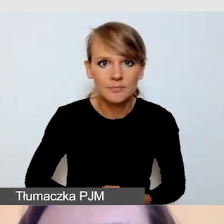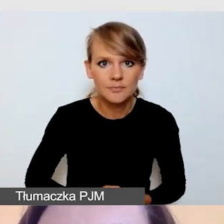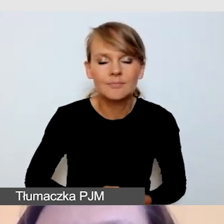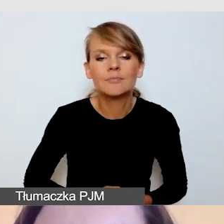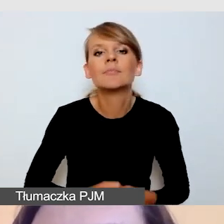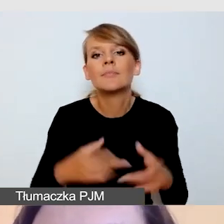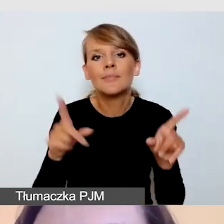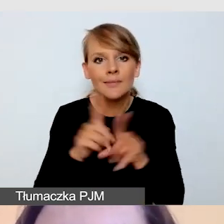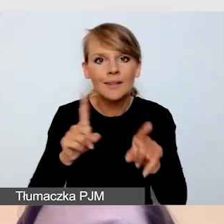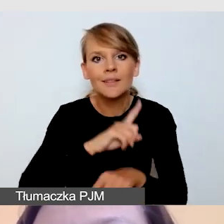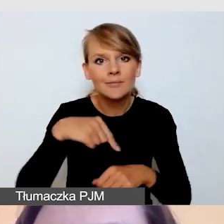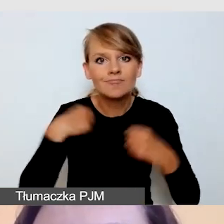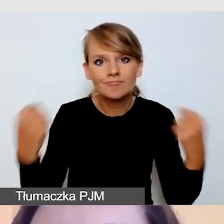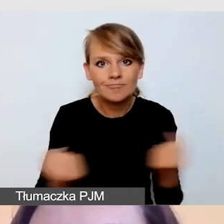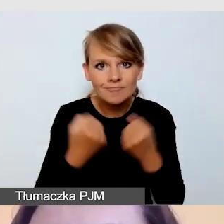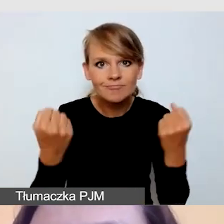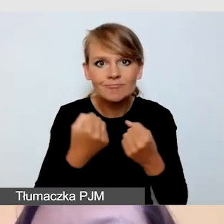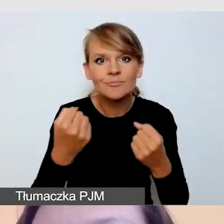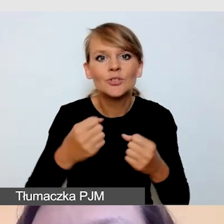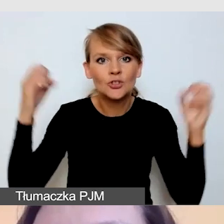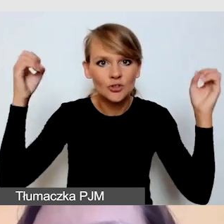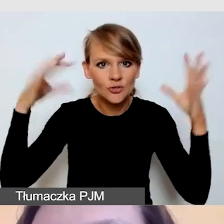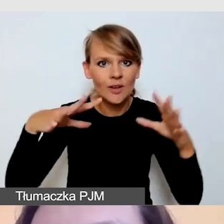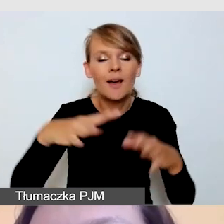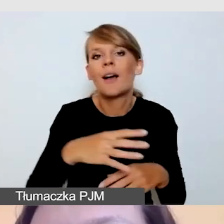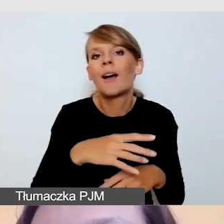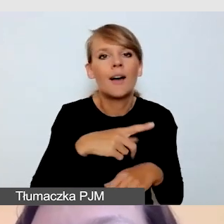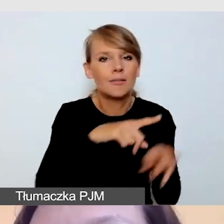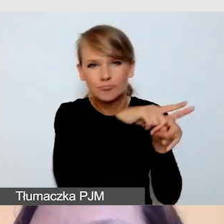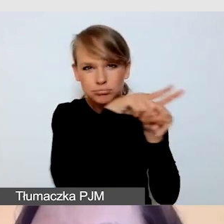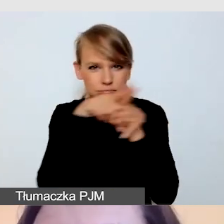by oświetlenie było równomierne, by nic się nie odbijało.